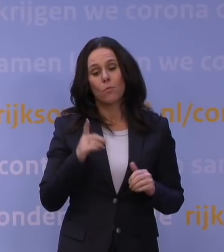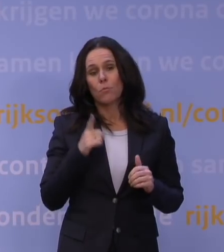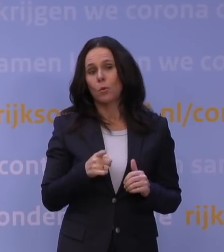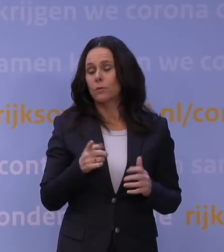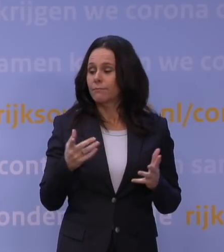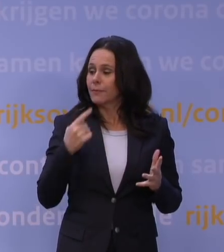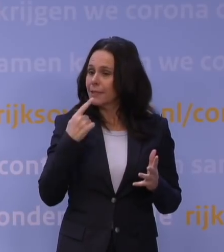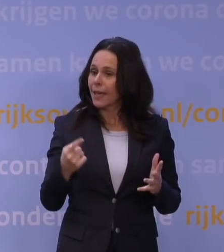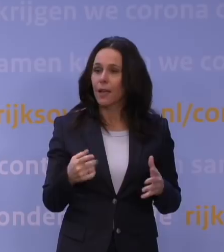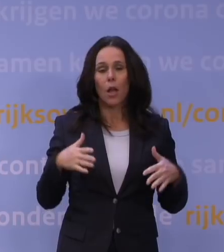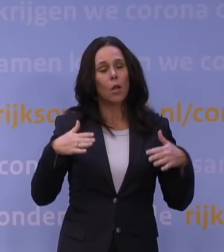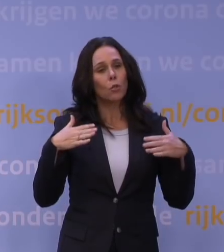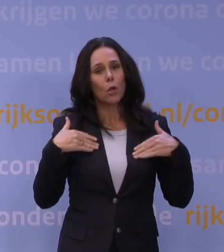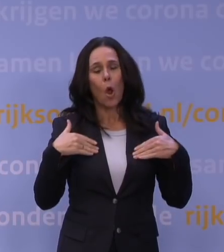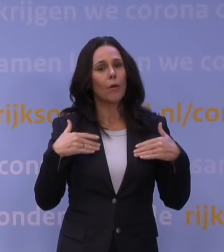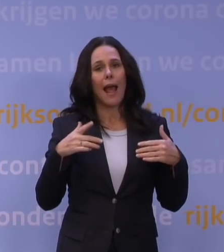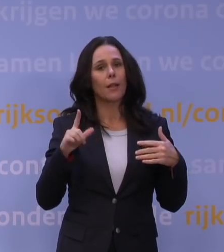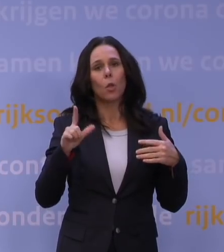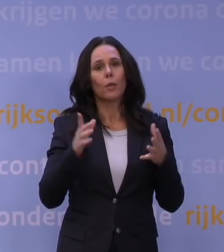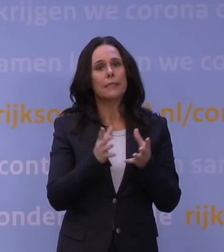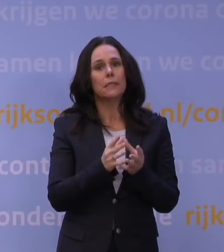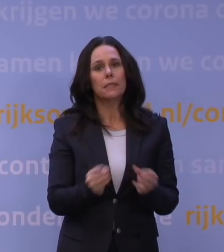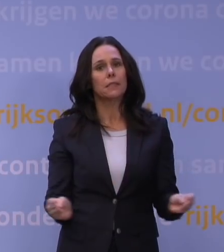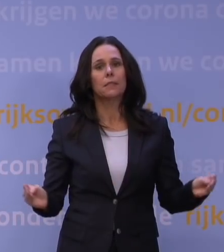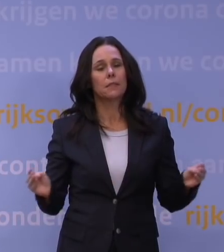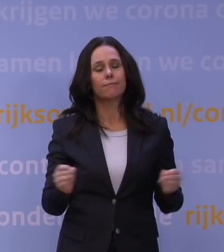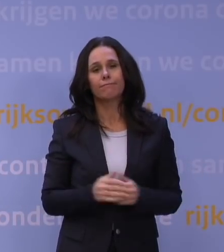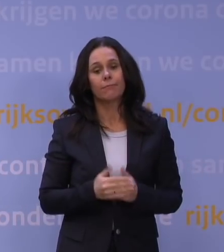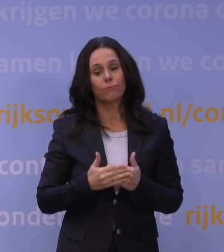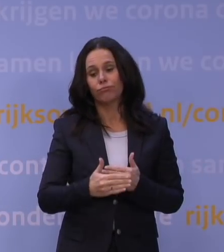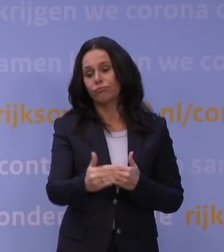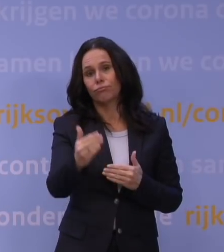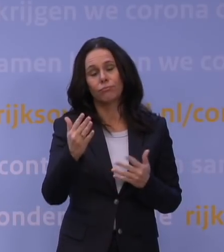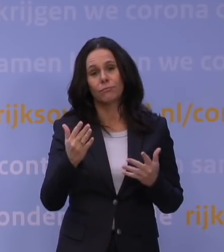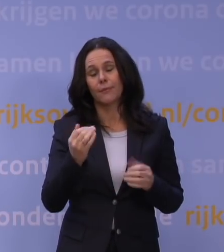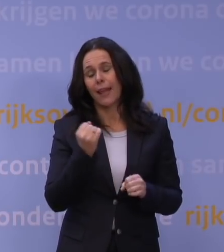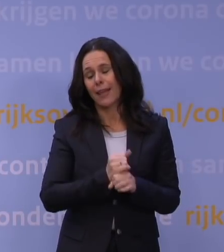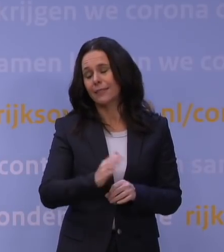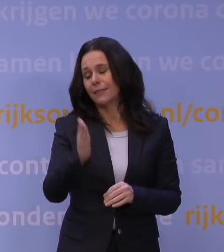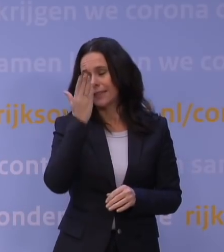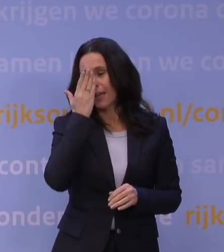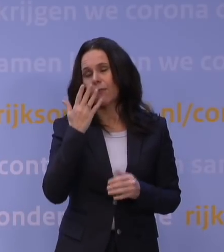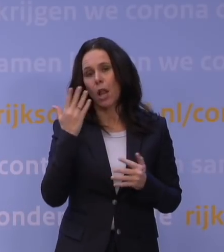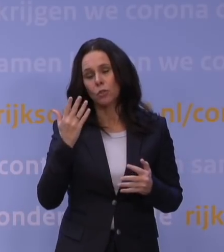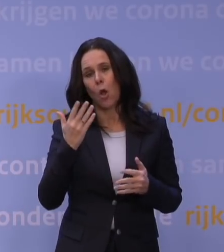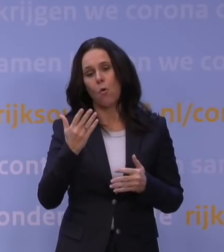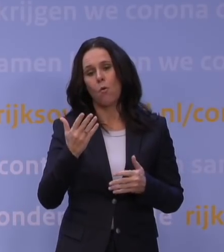corona is voorlopig nog niet weg. Dit is echt een ontzettende tegenvaller, dat dit nu gebeurt, maar dat geldt voor de hele wereld.